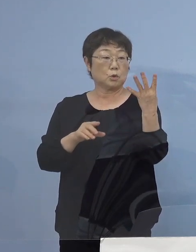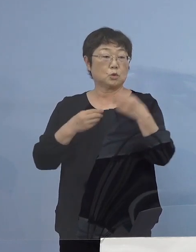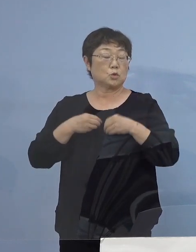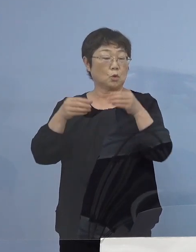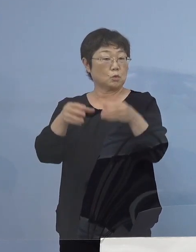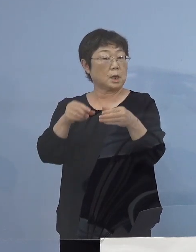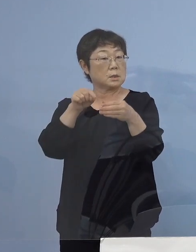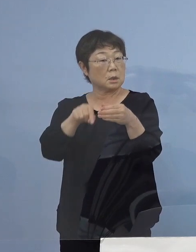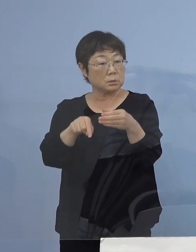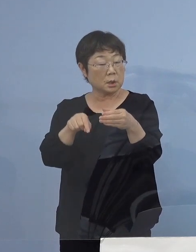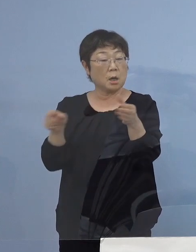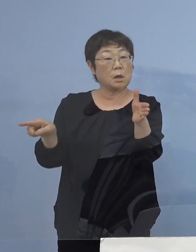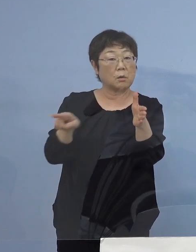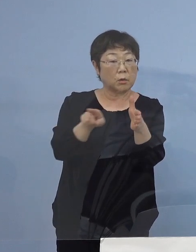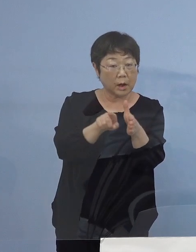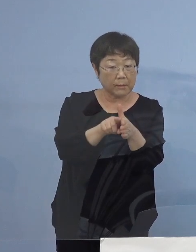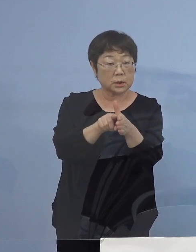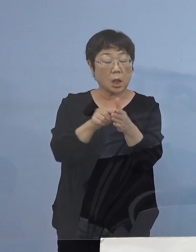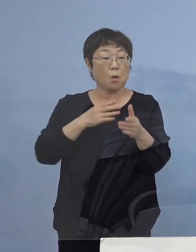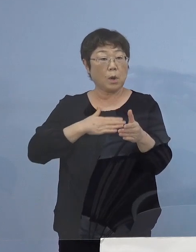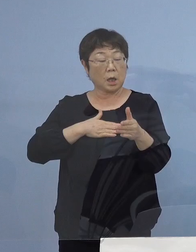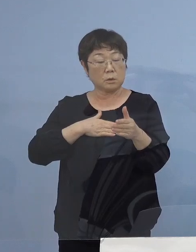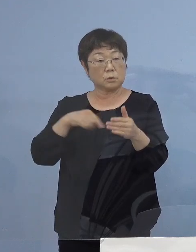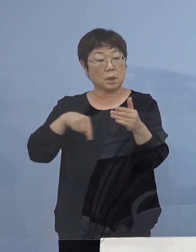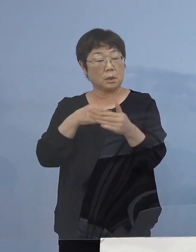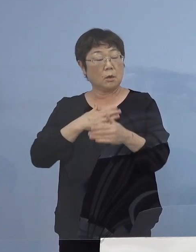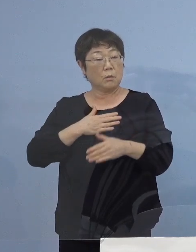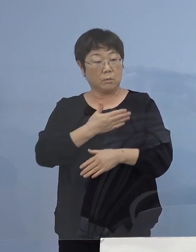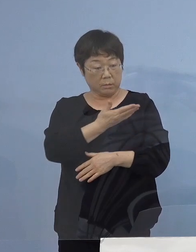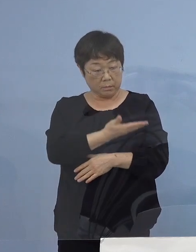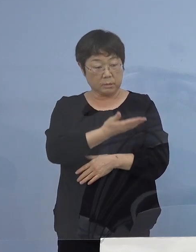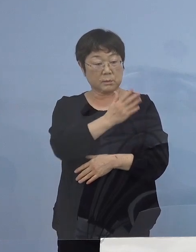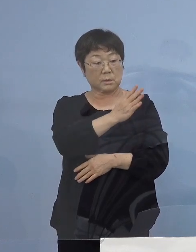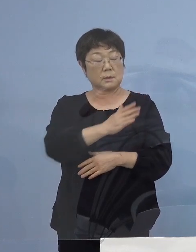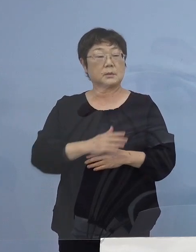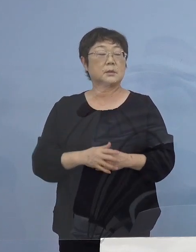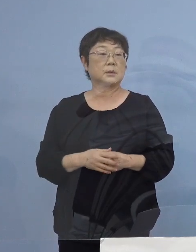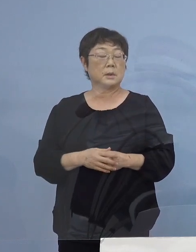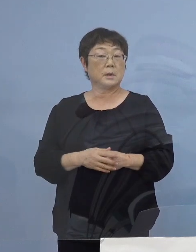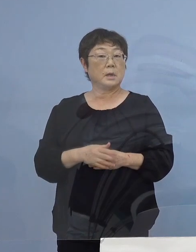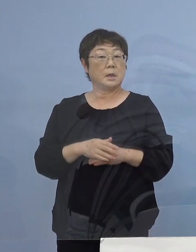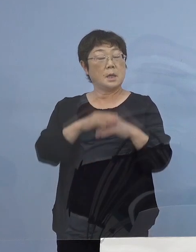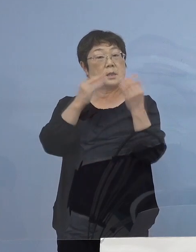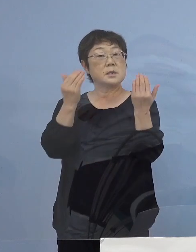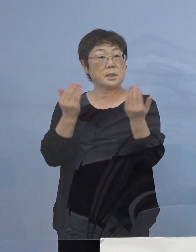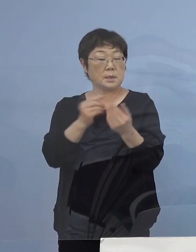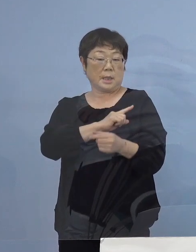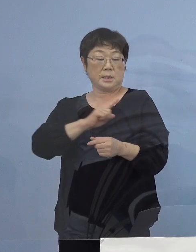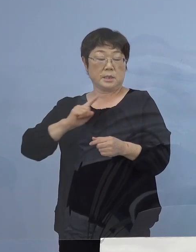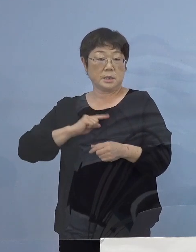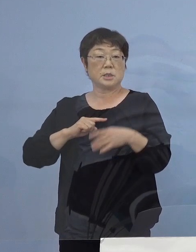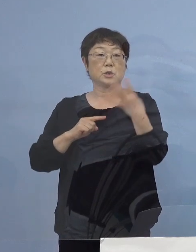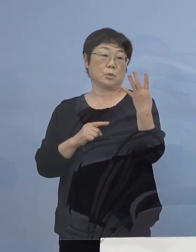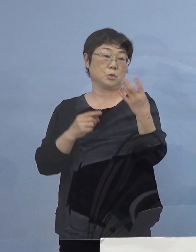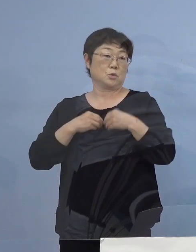何か これまでの聞き取りで わかっていることは何かありますでしょうか （知事） 今回全体1日に四つというのは実は初めて